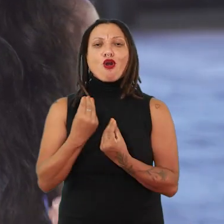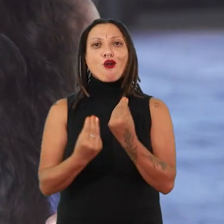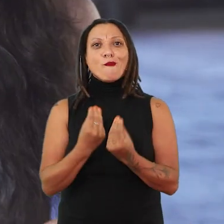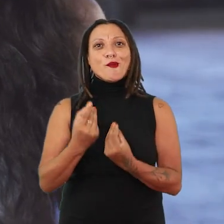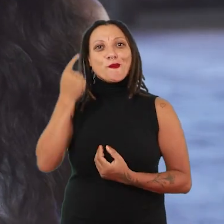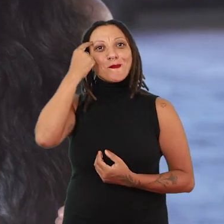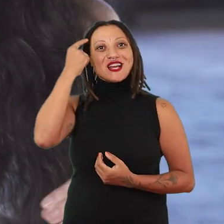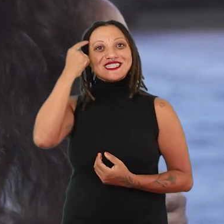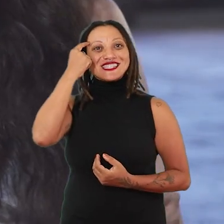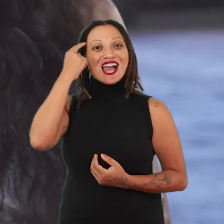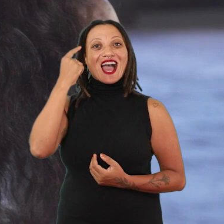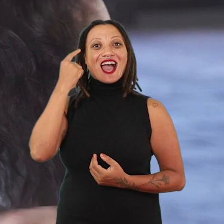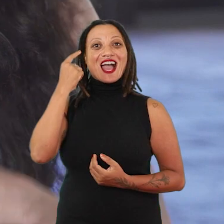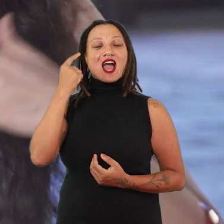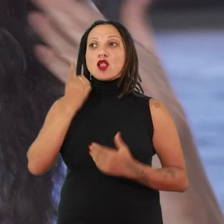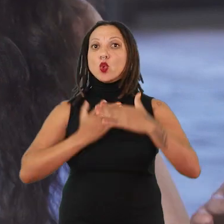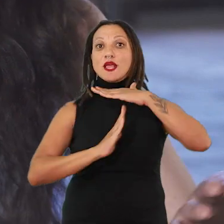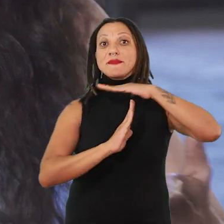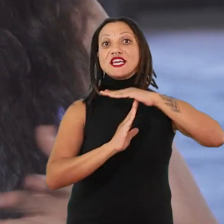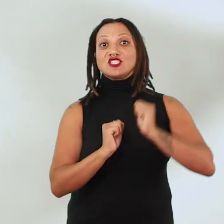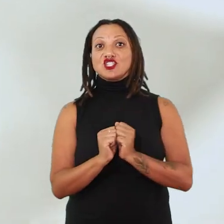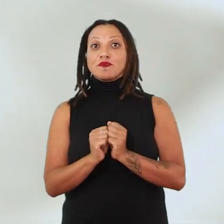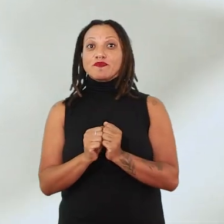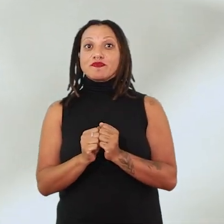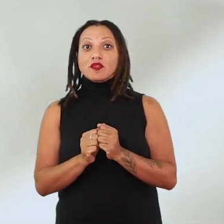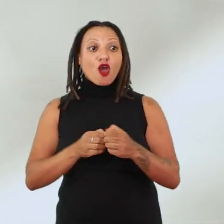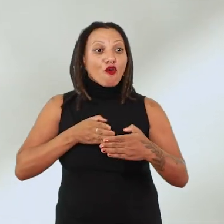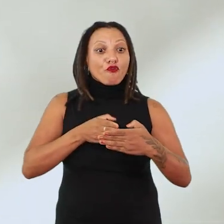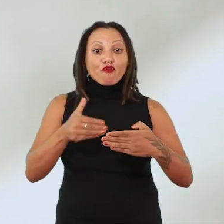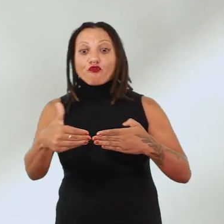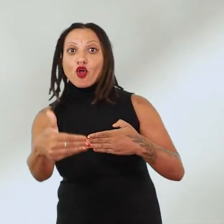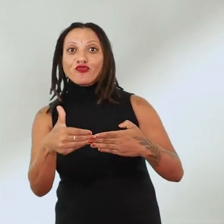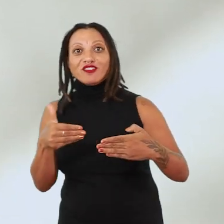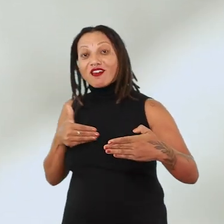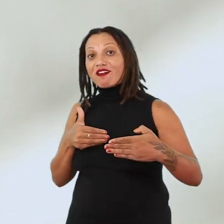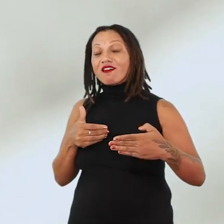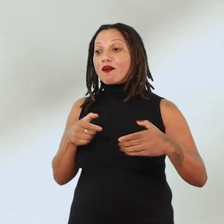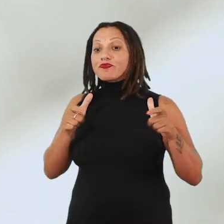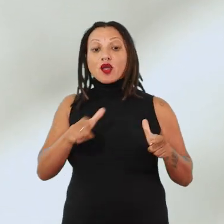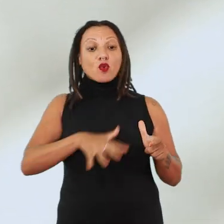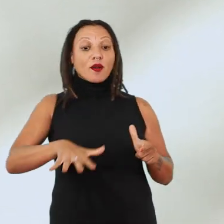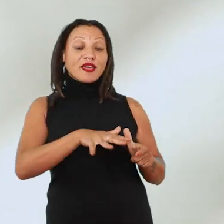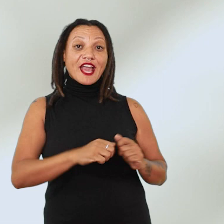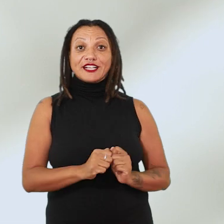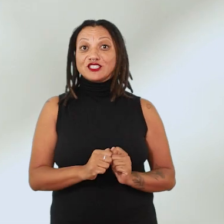nas situações de limite, de fronteira, na relação com o ambiente, com a ecologia,